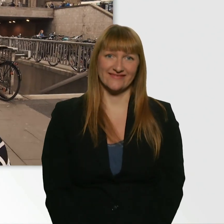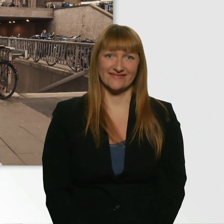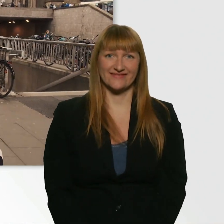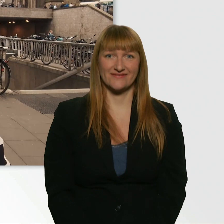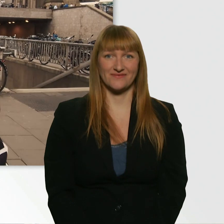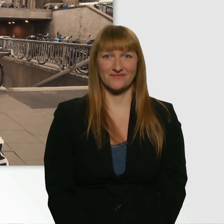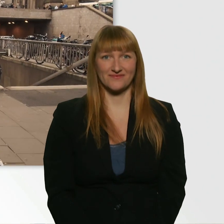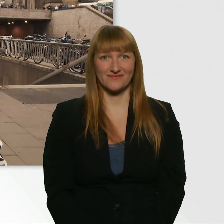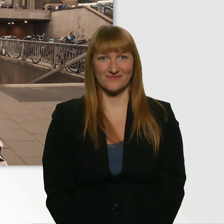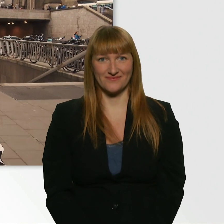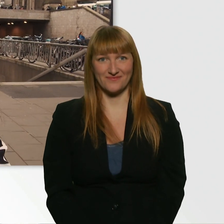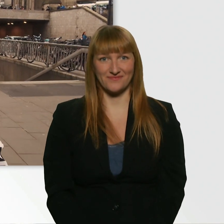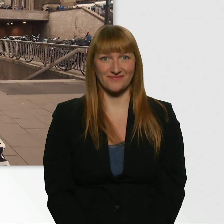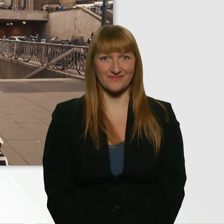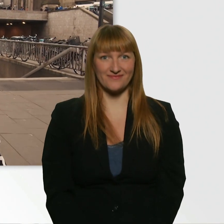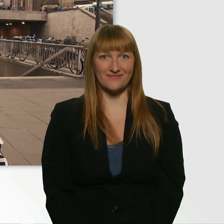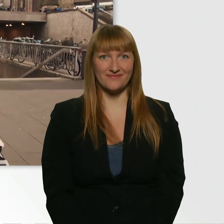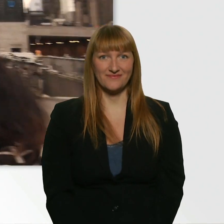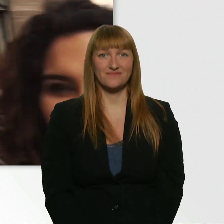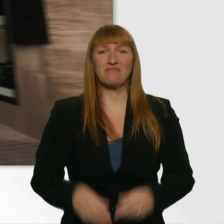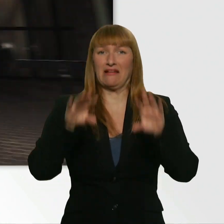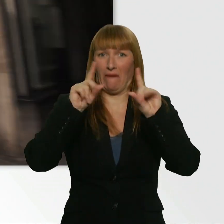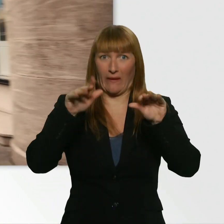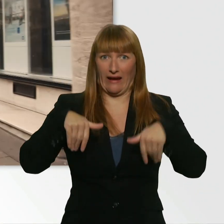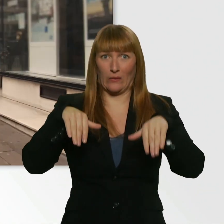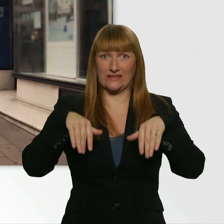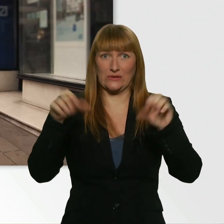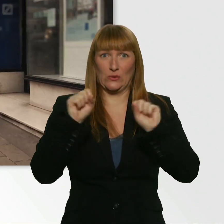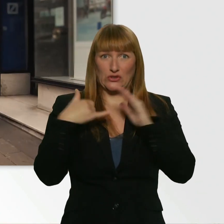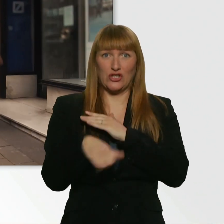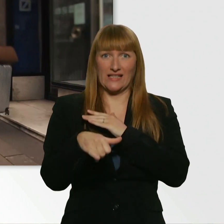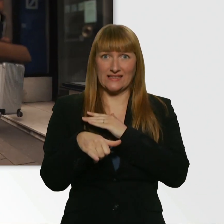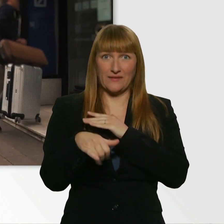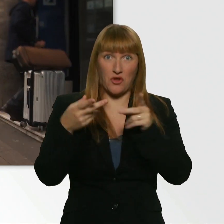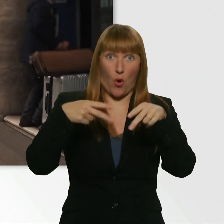Es geht los. Ach du Scheiße. Das Hotel befindet sich direkt vor mir.